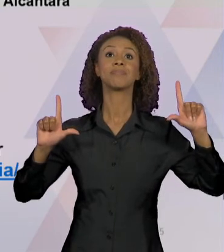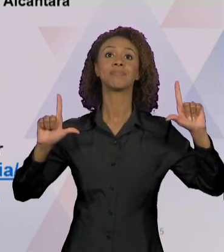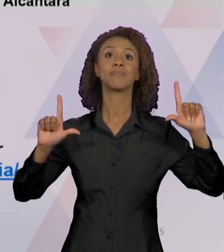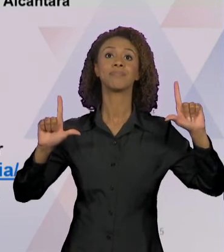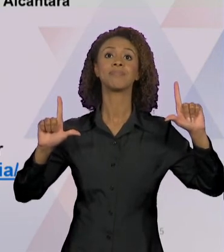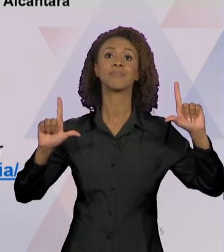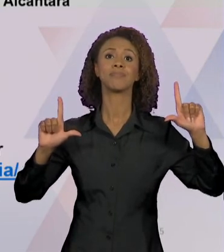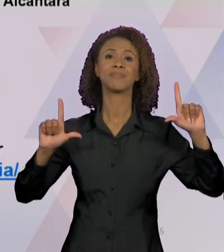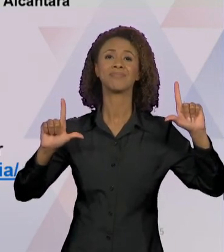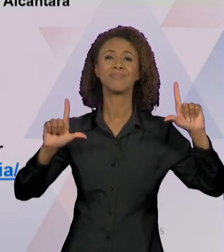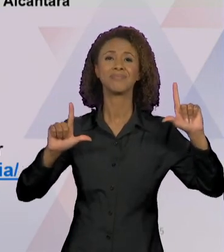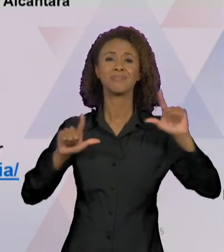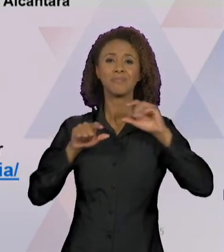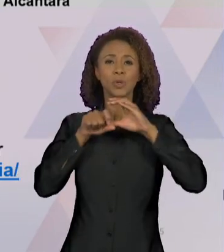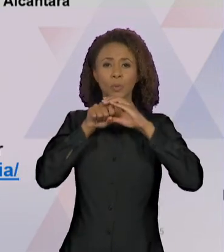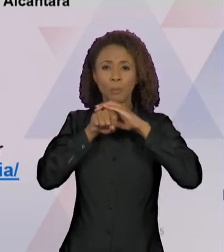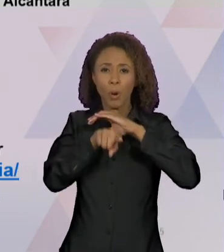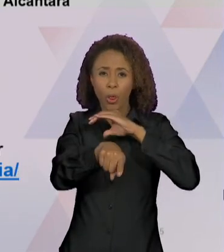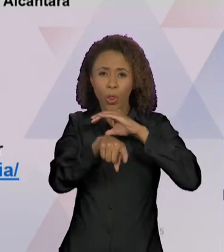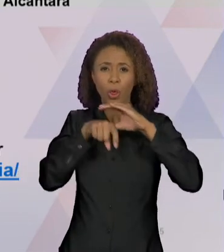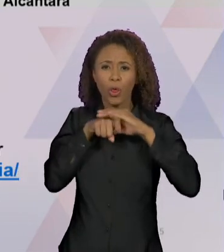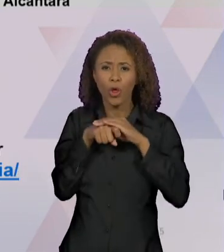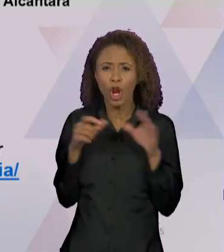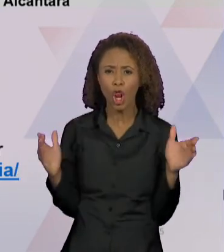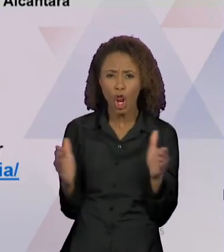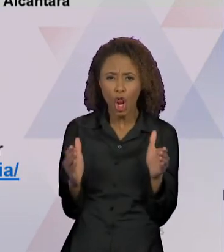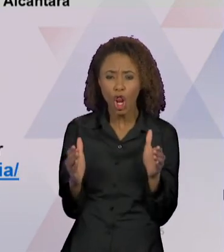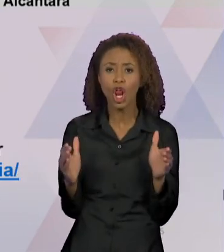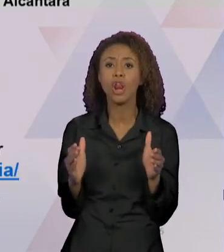TAMANDUÁ-MIRIM LUTA PARA SOBREVIVER EM MEIO